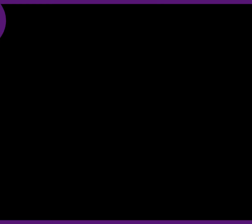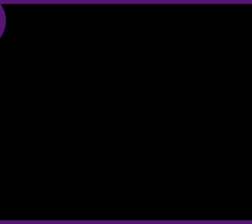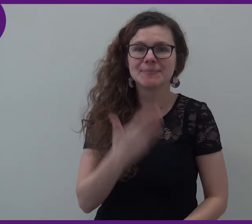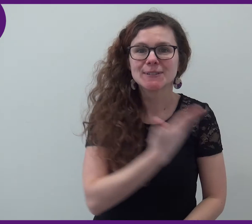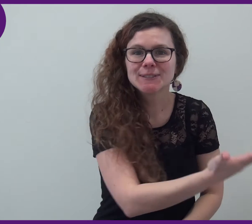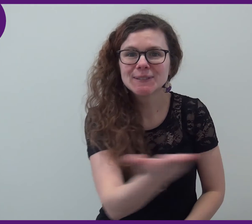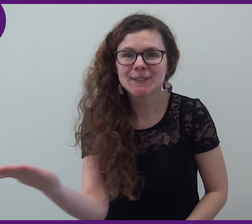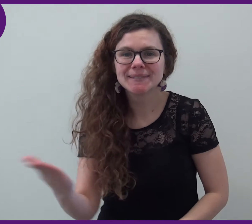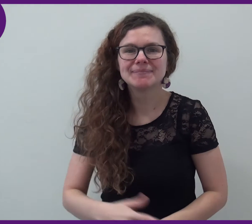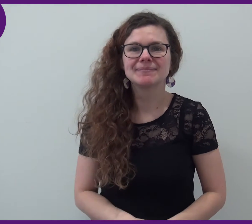Bonjour !